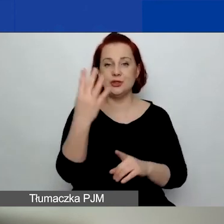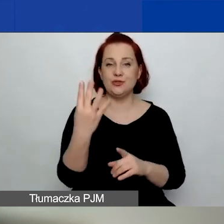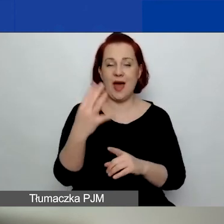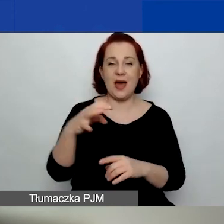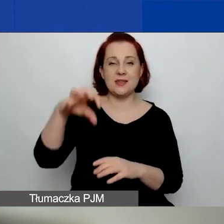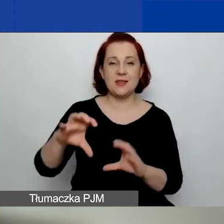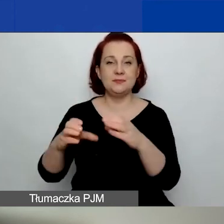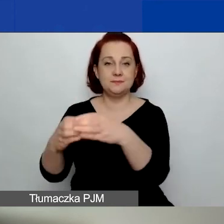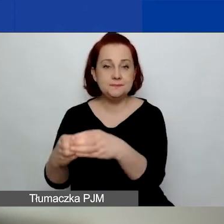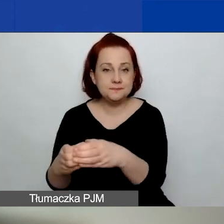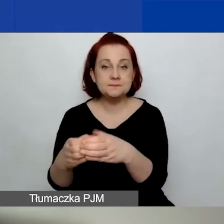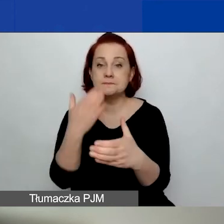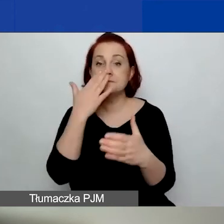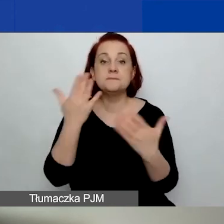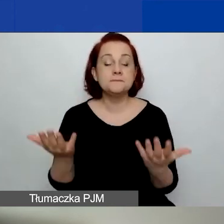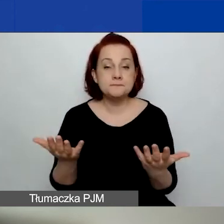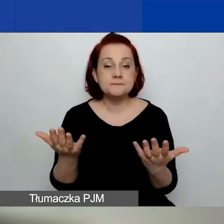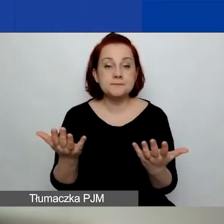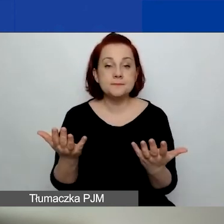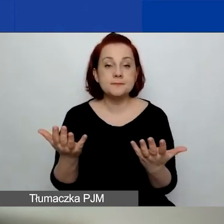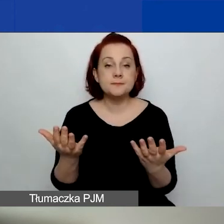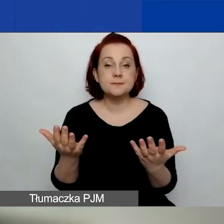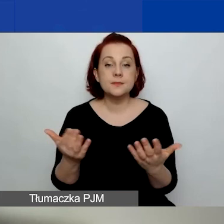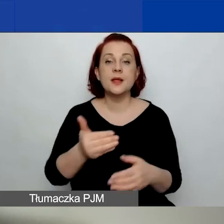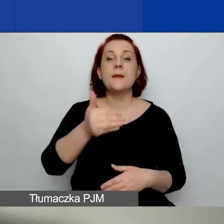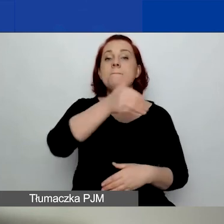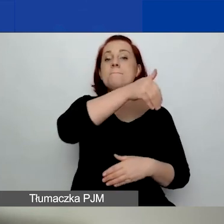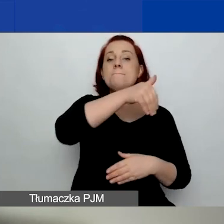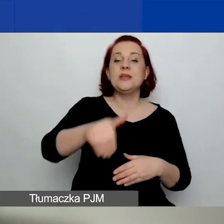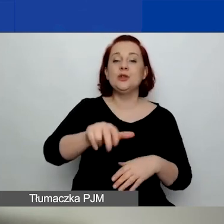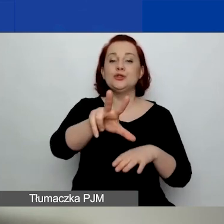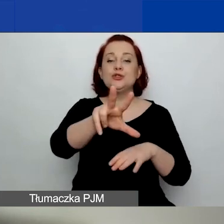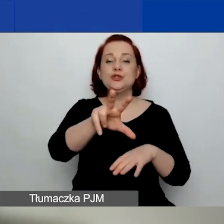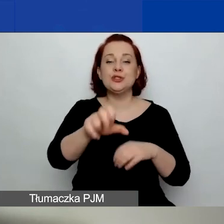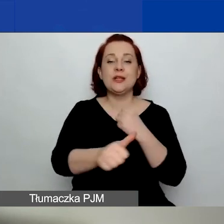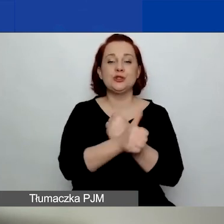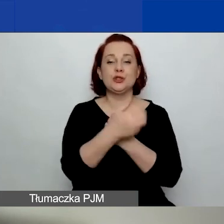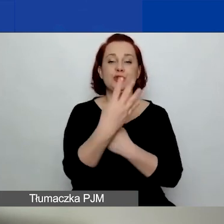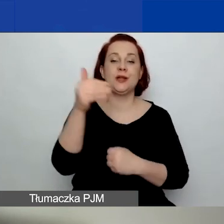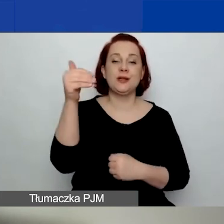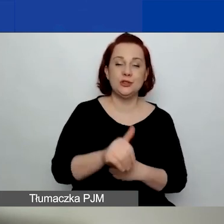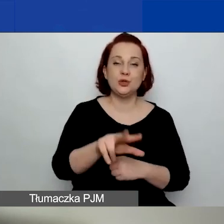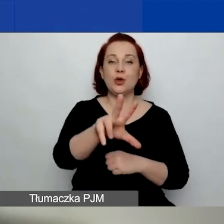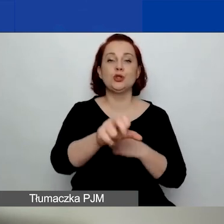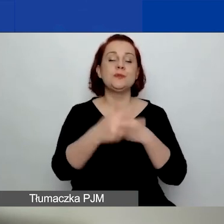w ramach obszaru czwartego w drugim konkursie to 1 364 830 euro.